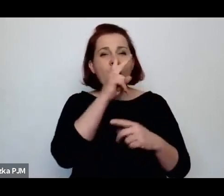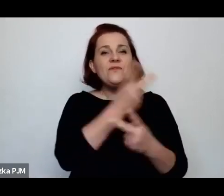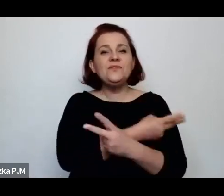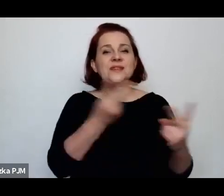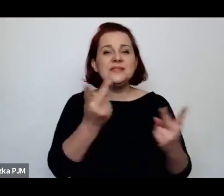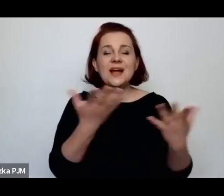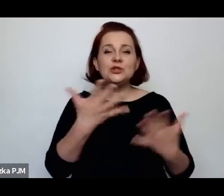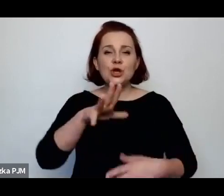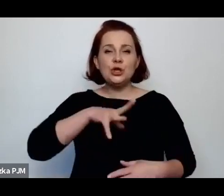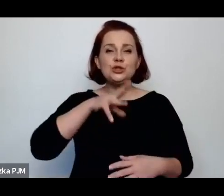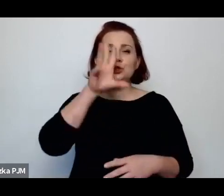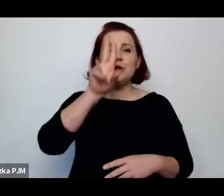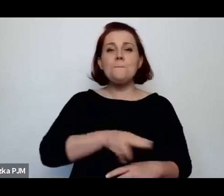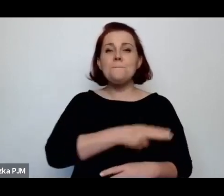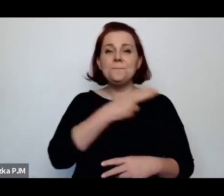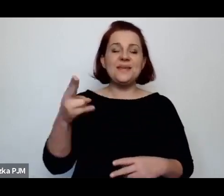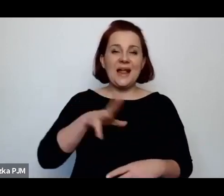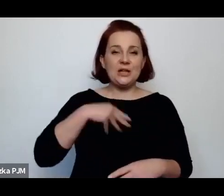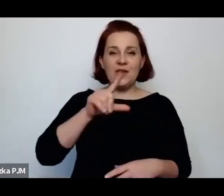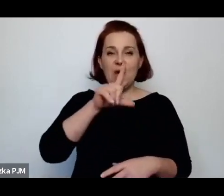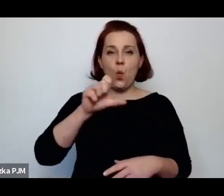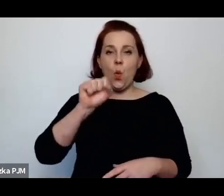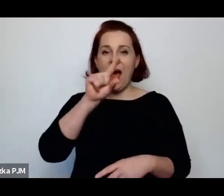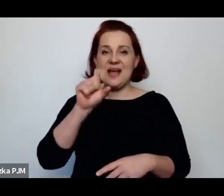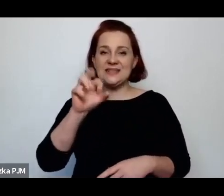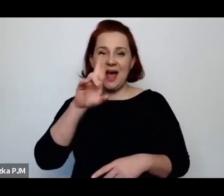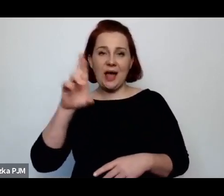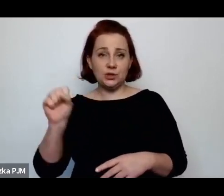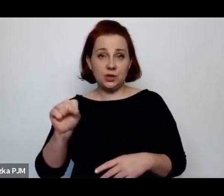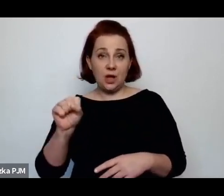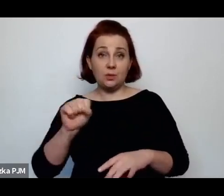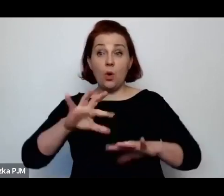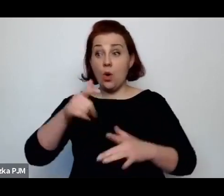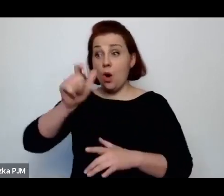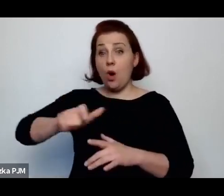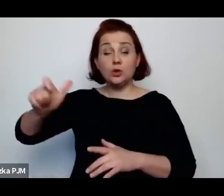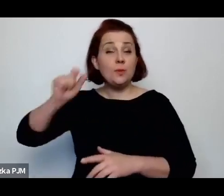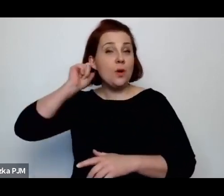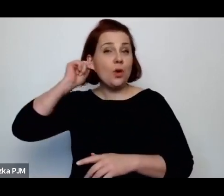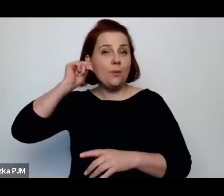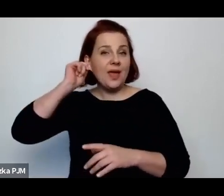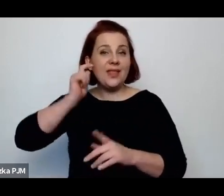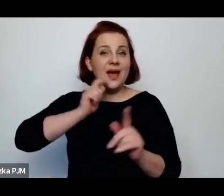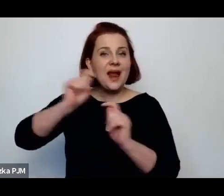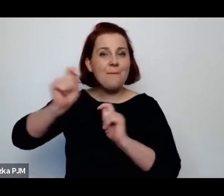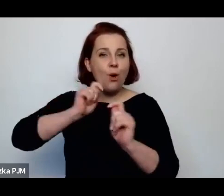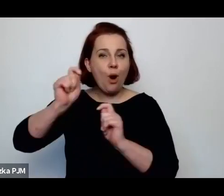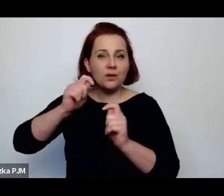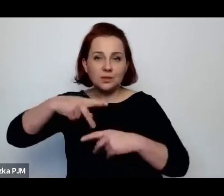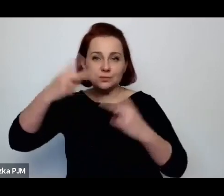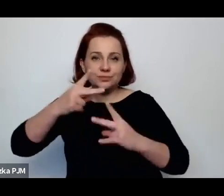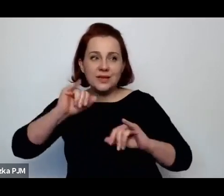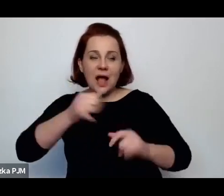na czym ten system polega, bo wszystkie te reporterki jak opowiadają o tym „łapaniu do budy"